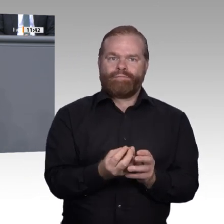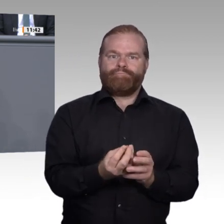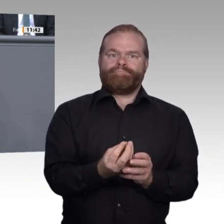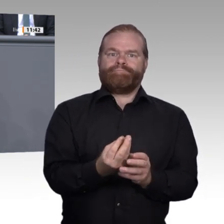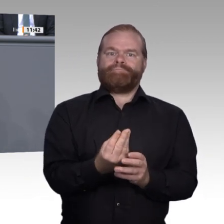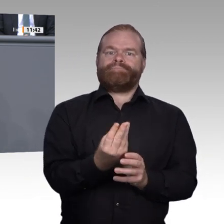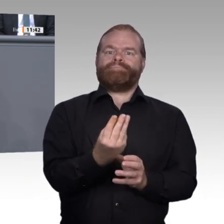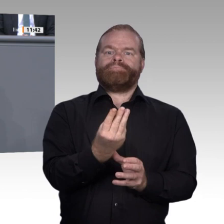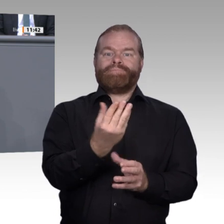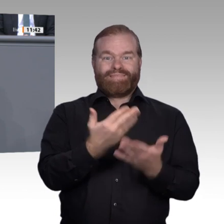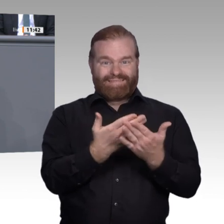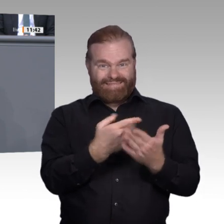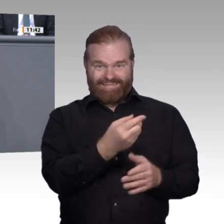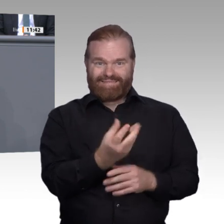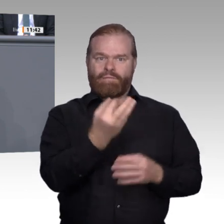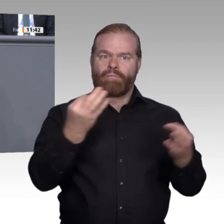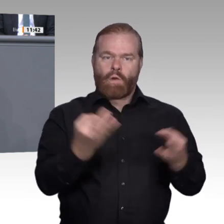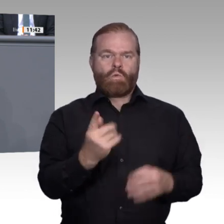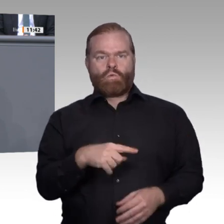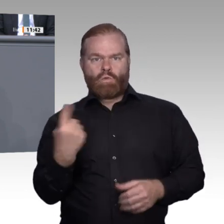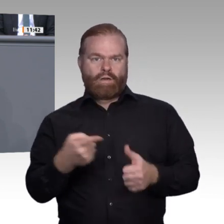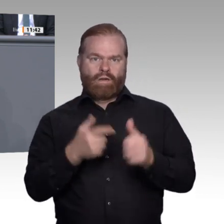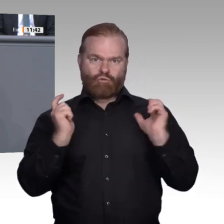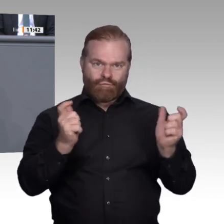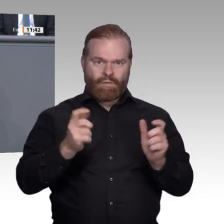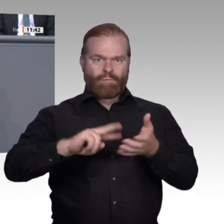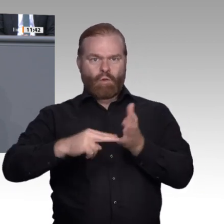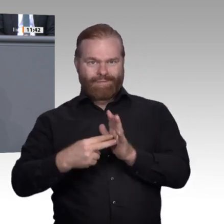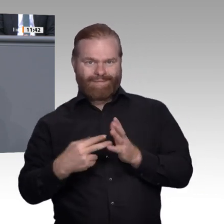Generationen für die Zukunft fitmachen, indem sie sie zu Spitzenreitern gerade auch